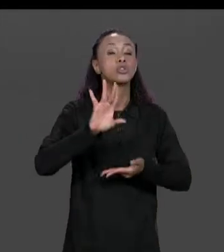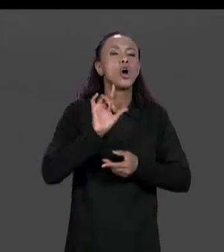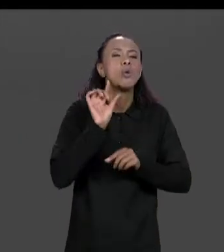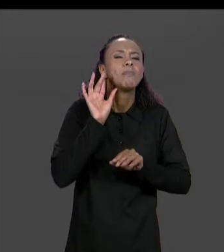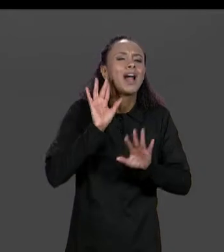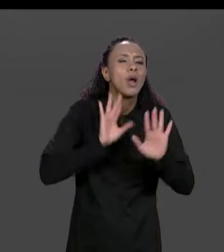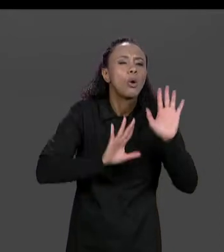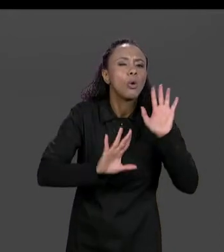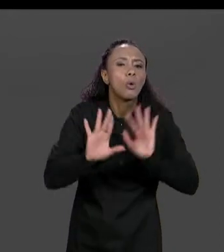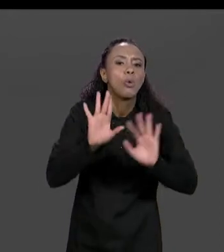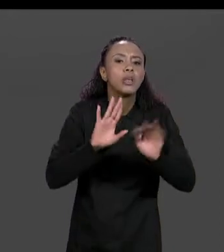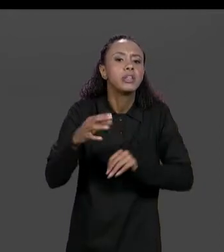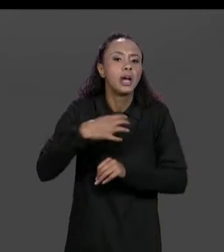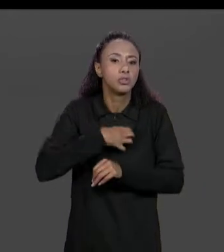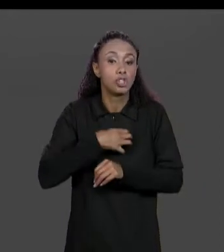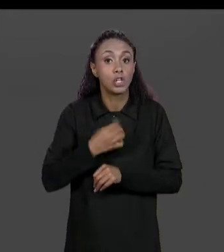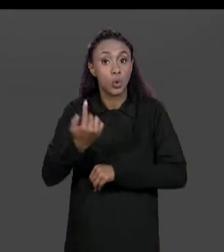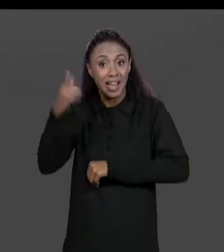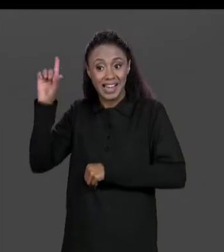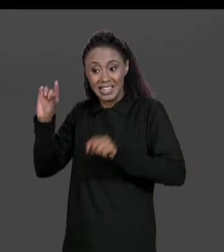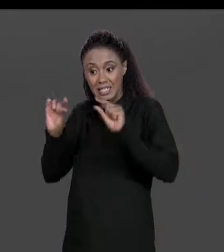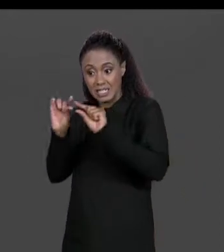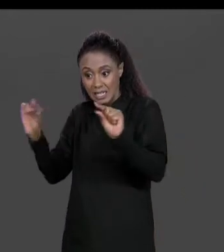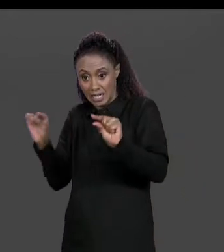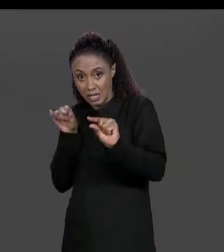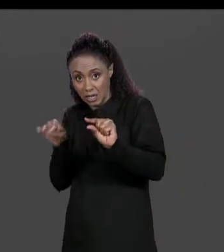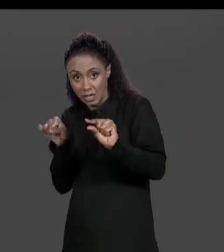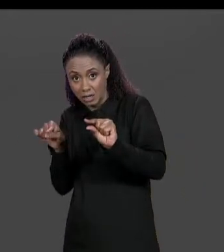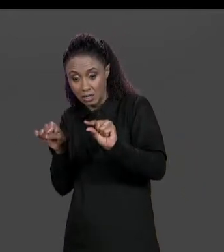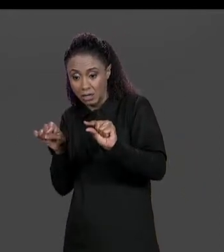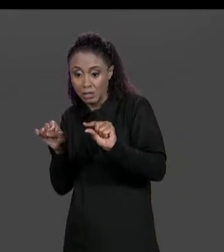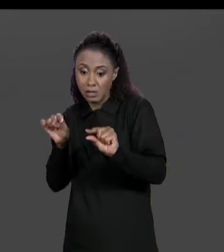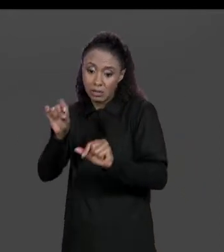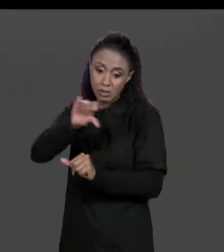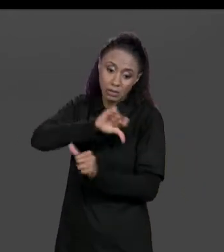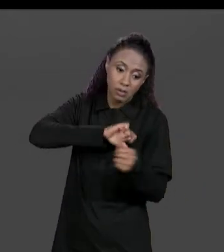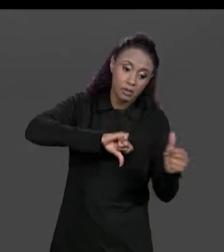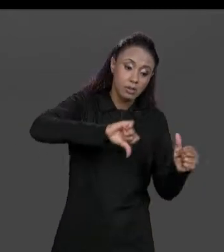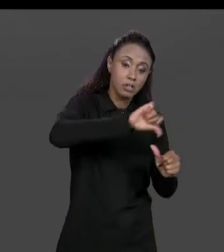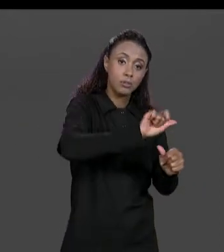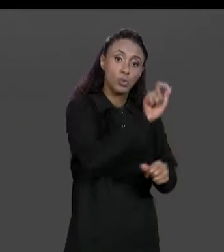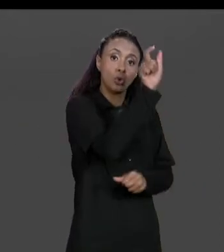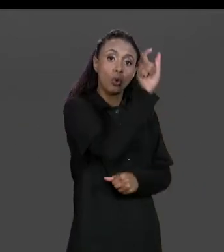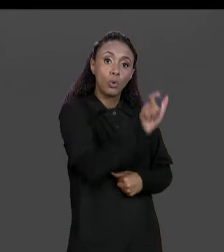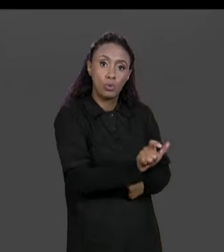LINHA NA MATRIZ ORIGINAL VIRA UM ELEMENTO DE COLUNA NA MATRIZ TRANSPOSTA, O QUE ERA